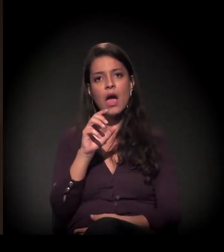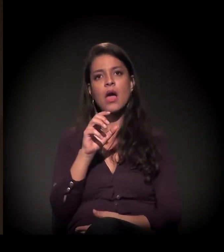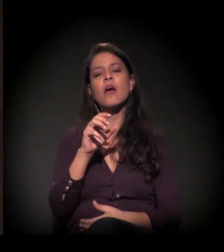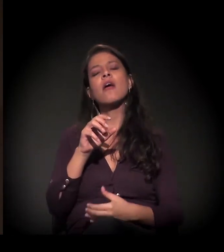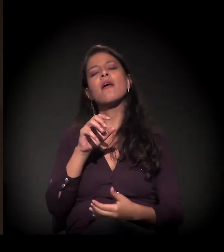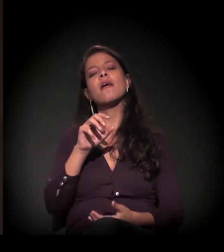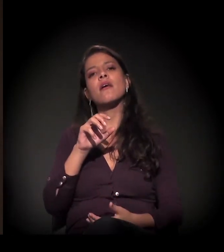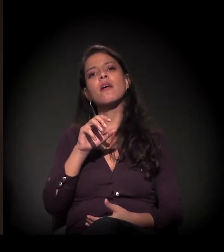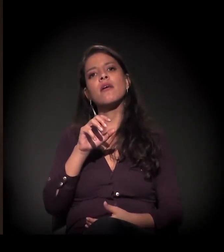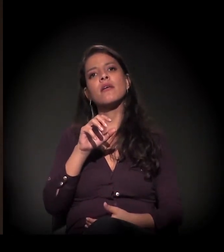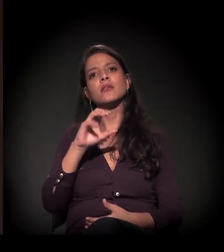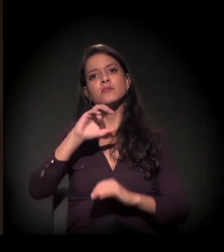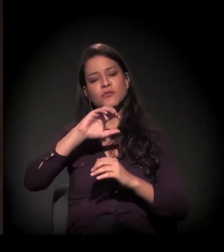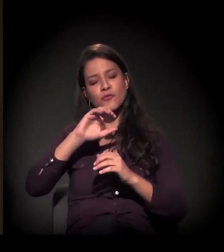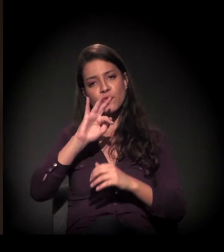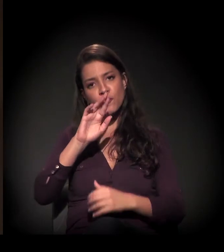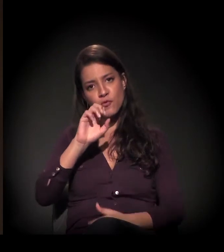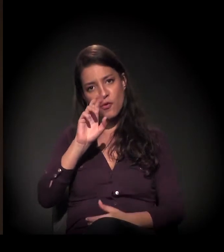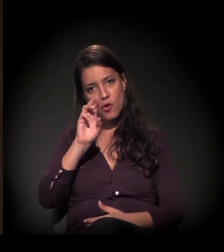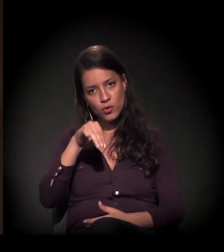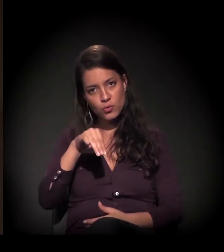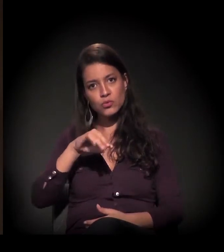mandando fazer a reintegração de posse